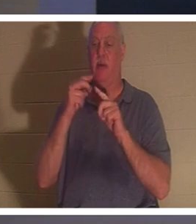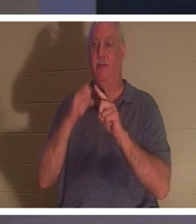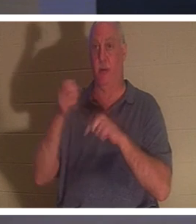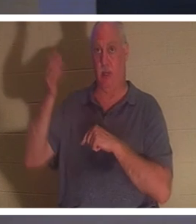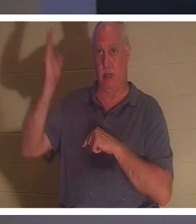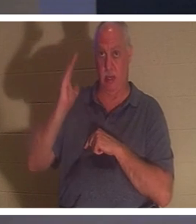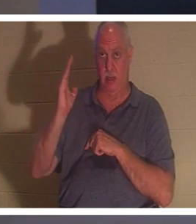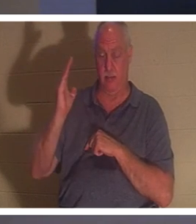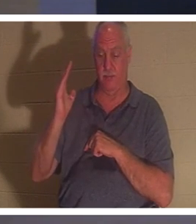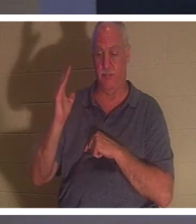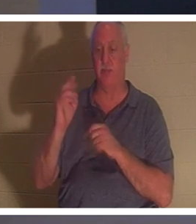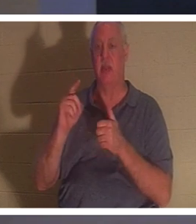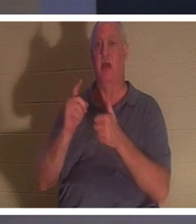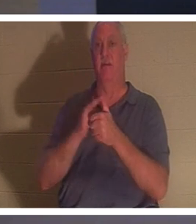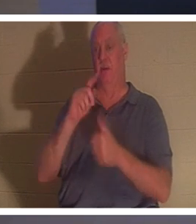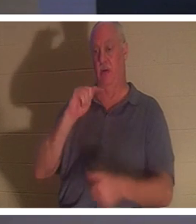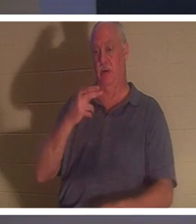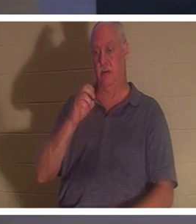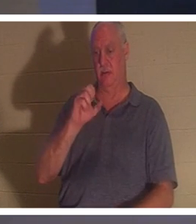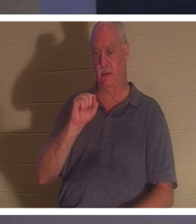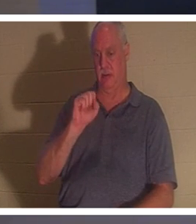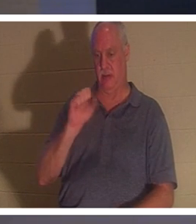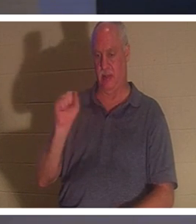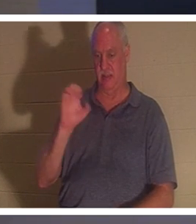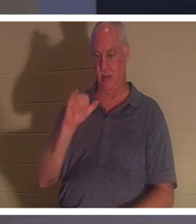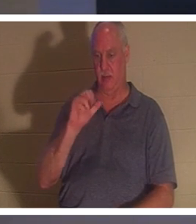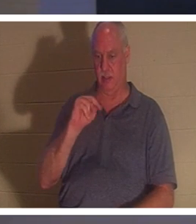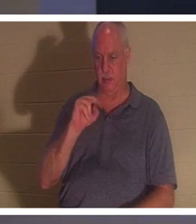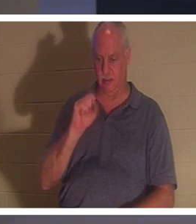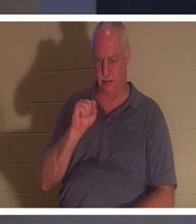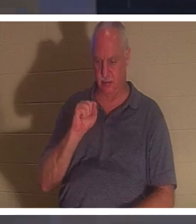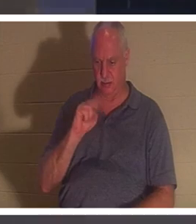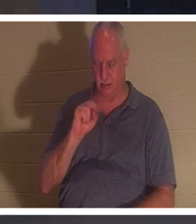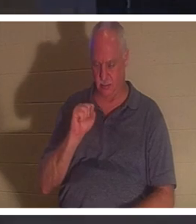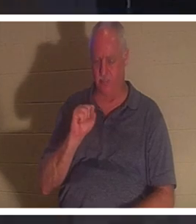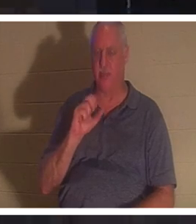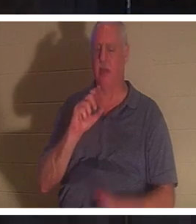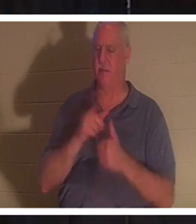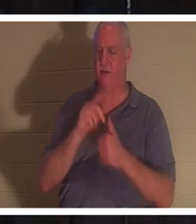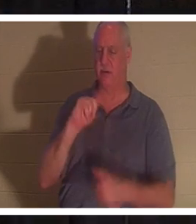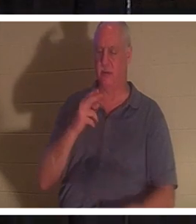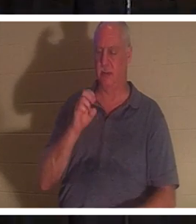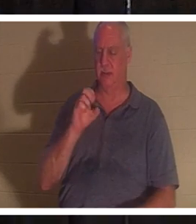1 Thessaloniciens et j'en ai déjà parlé un peu. Si nous croyons que Jésus est mort et